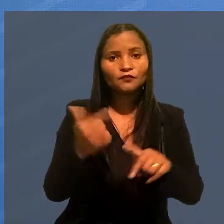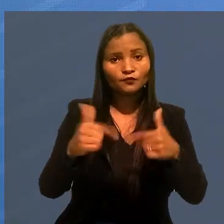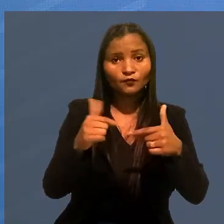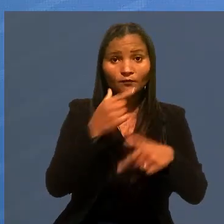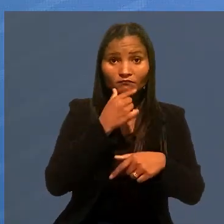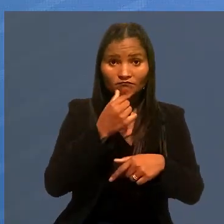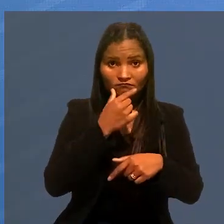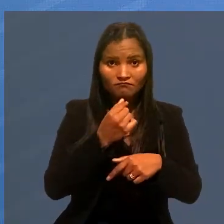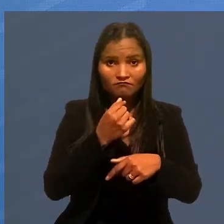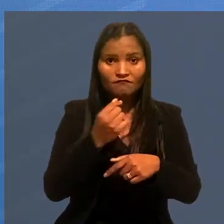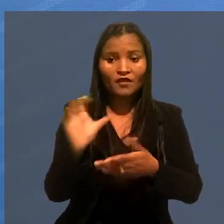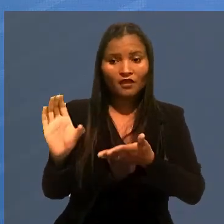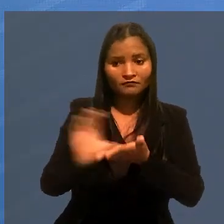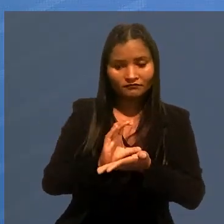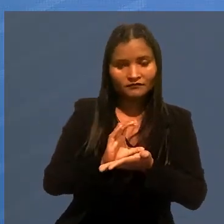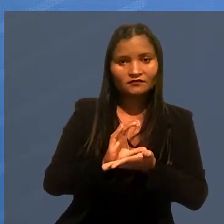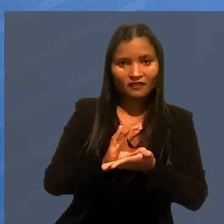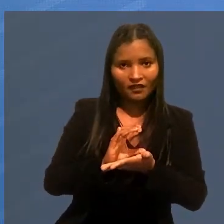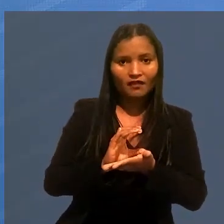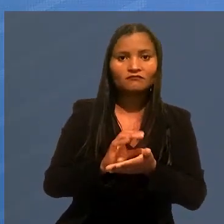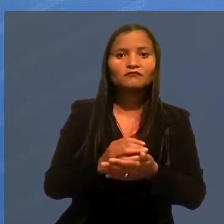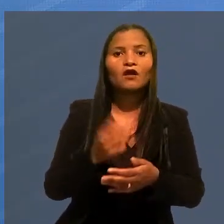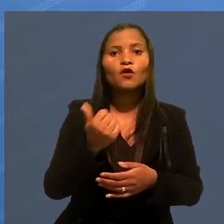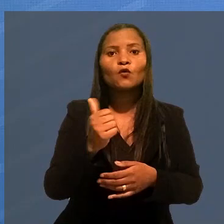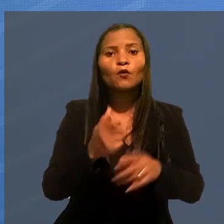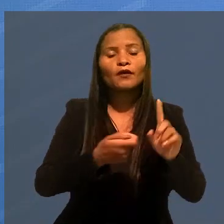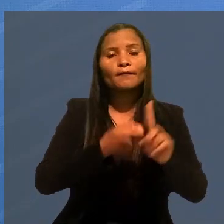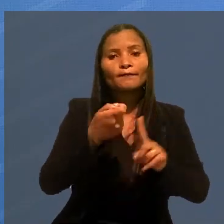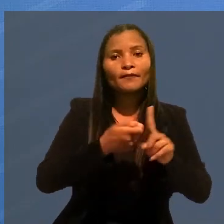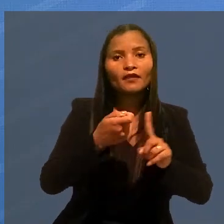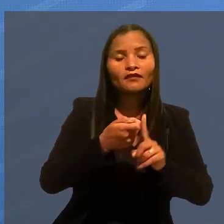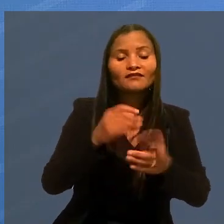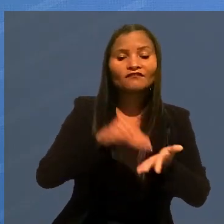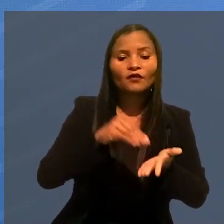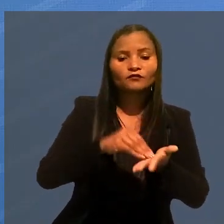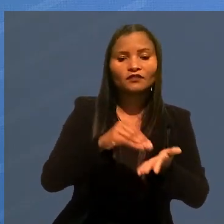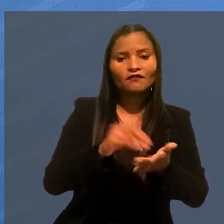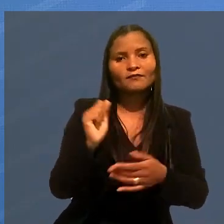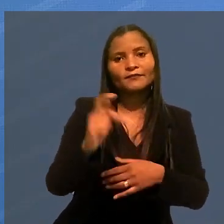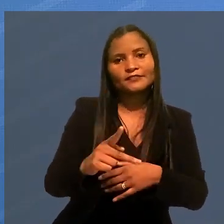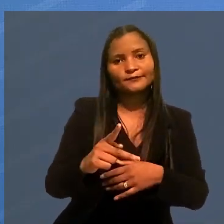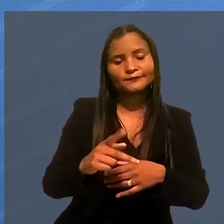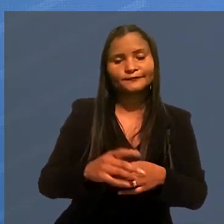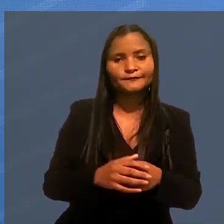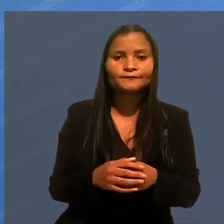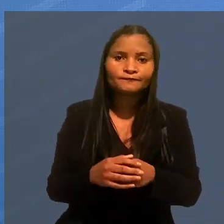O trabalhador vai receber indenização correspondente aos 11 meses que faltavam para ele se aposentar.